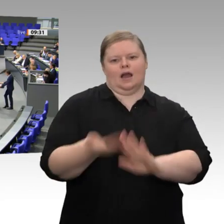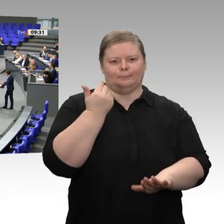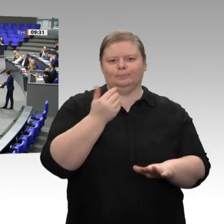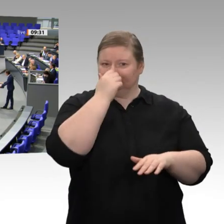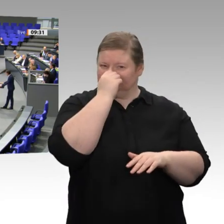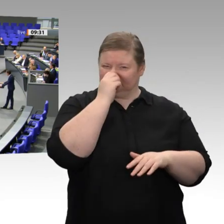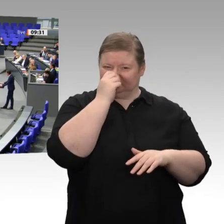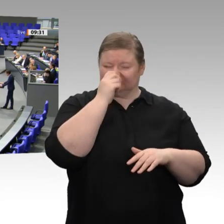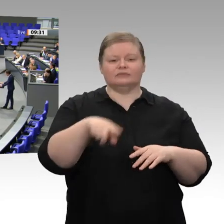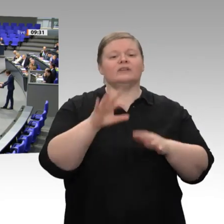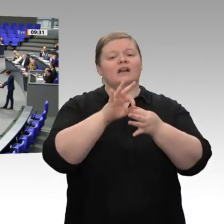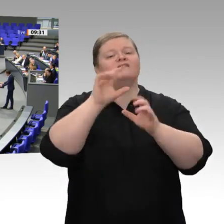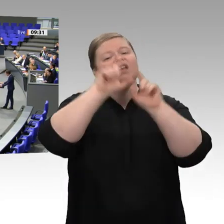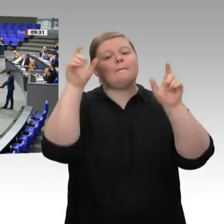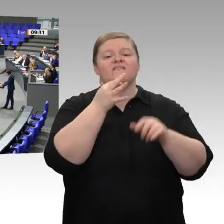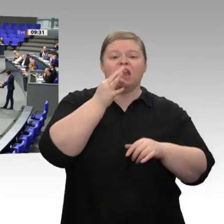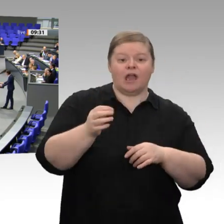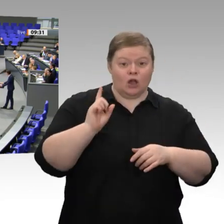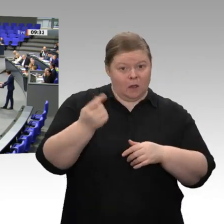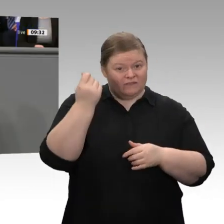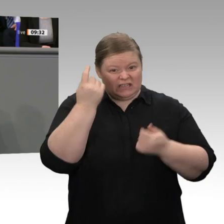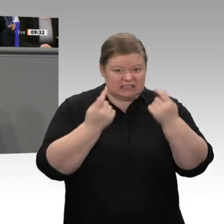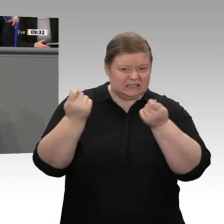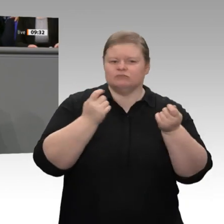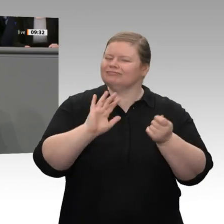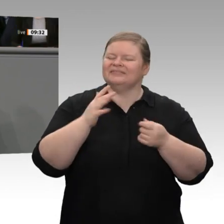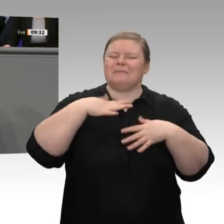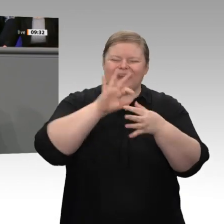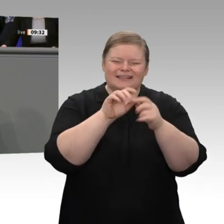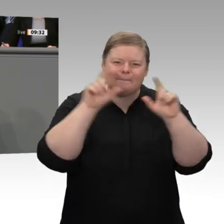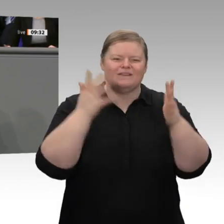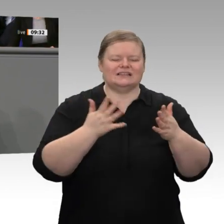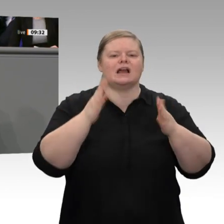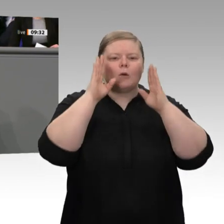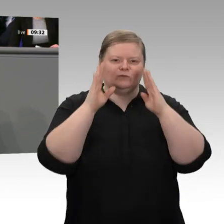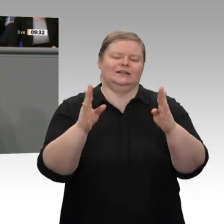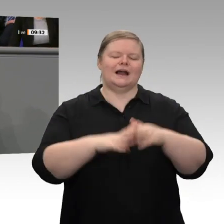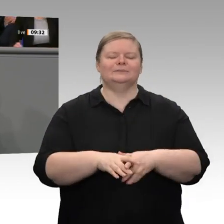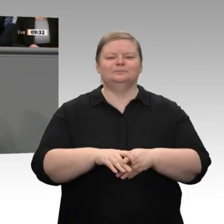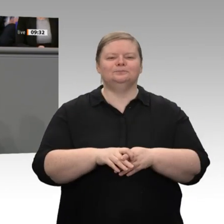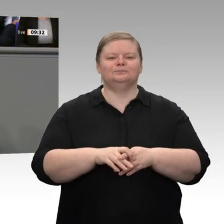Liebe Kolleginnen und Kollegen, wir erleben derzeit eine Epochenwende. Wir erleben eine